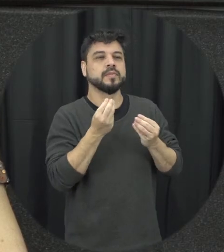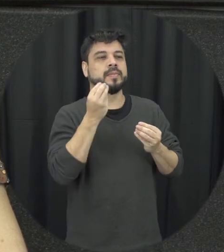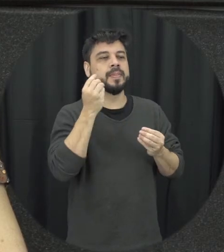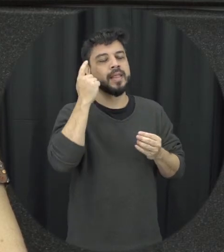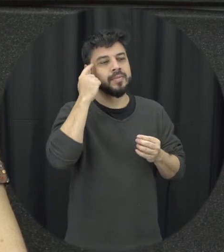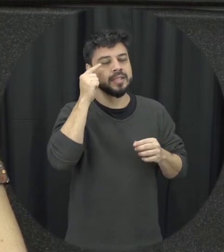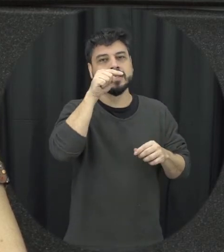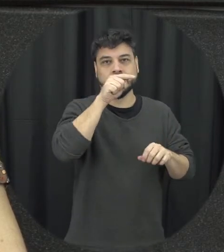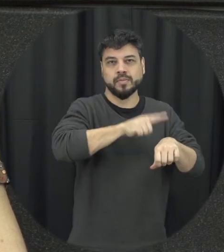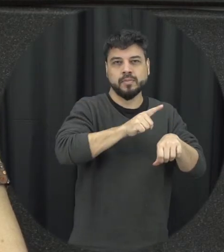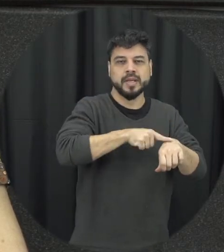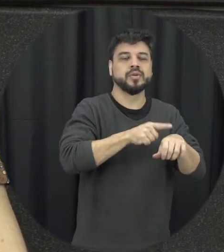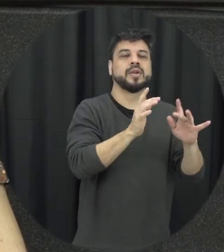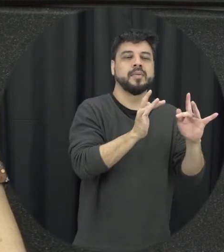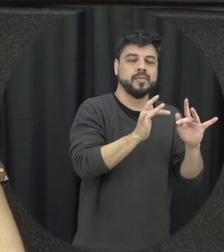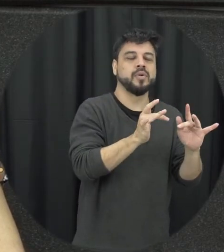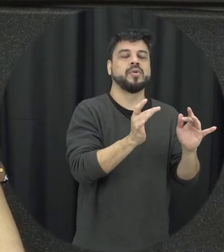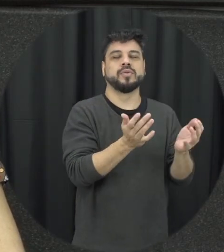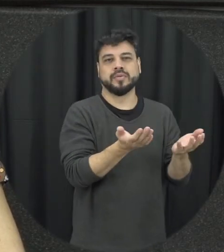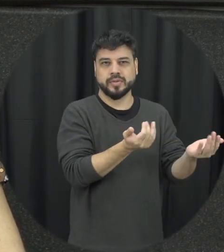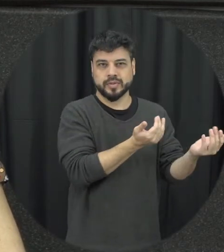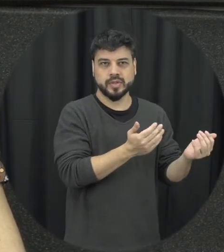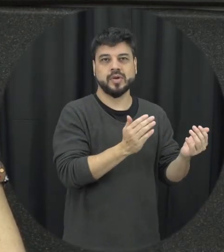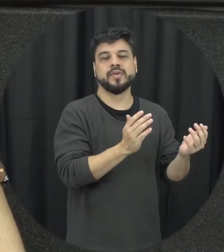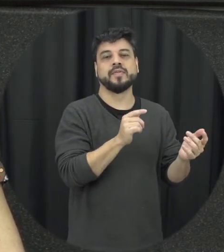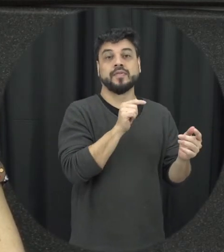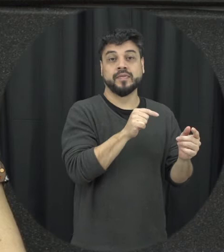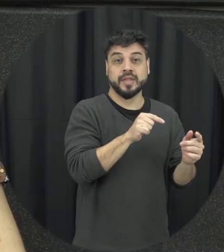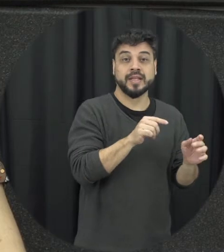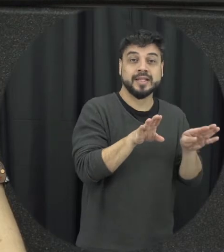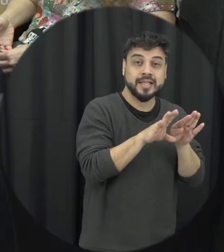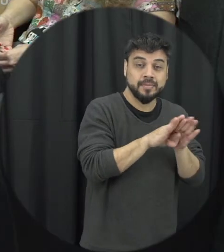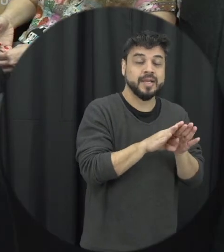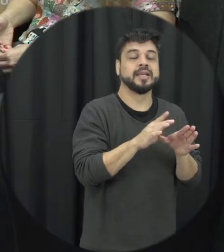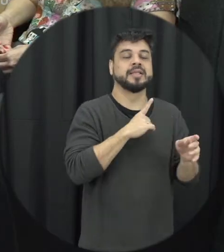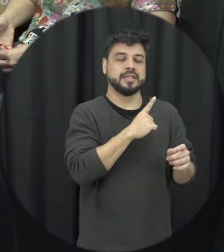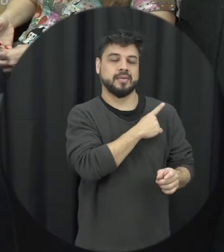no namoro entre a adolescência e eu trabalhei com adolescentes aí que estavam no ensino médio então